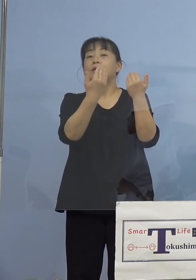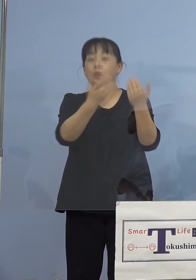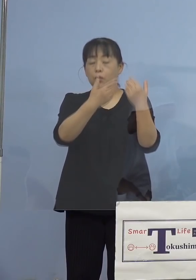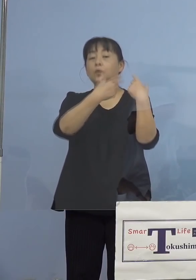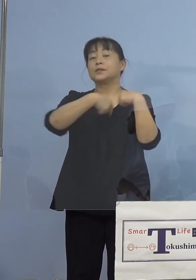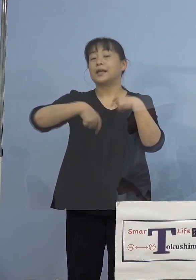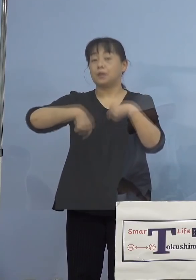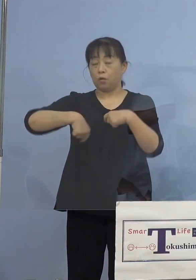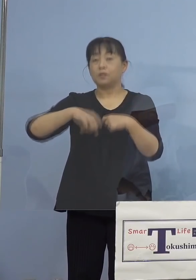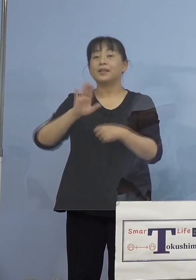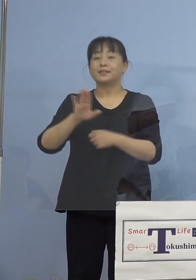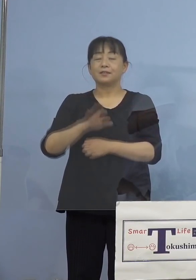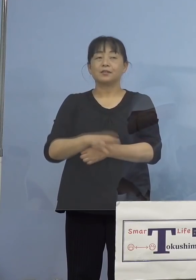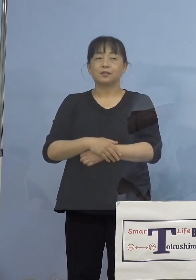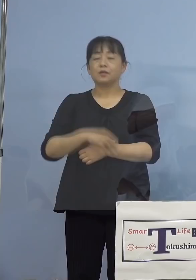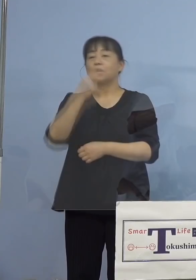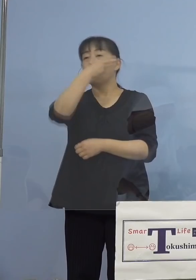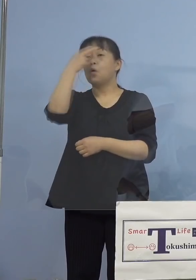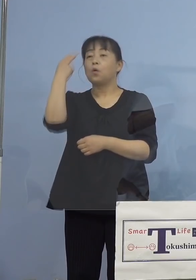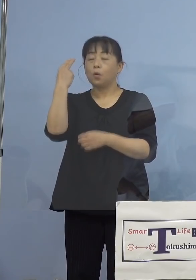（知事） 高校生と、ワクチンを打った